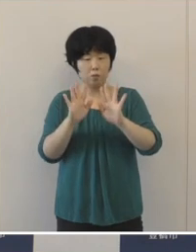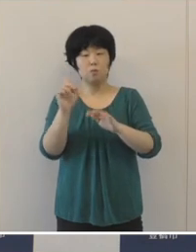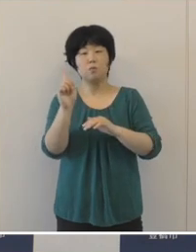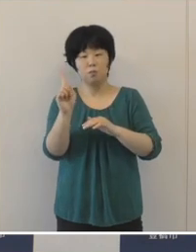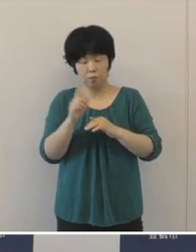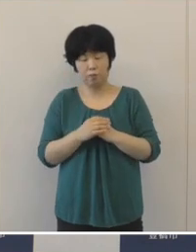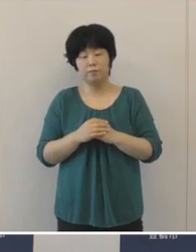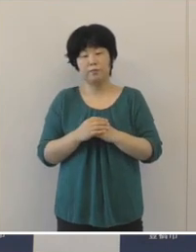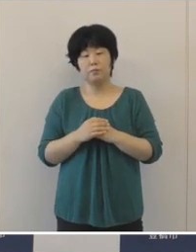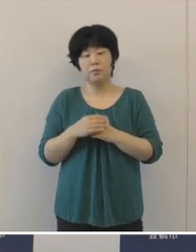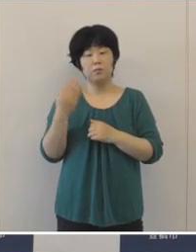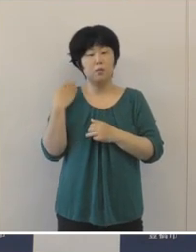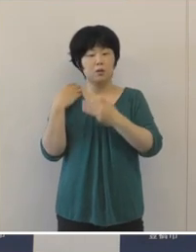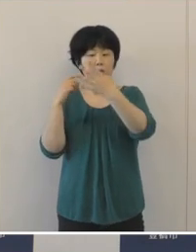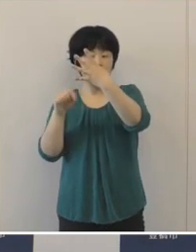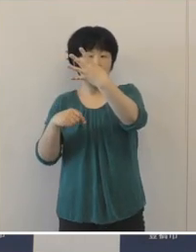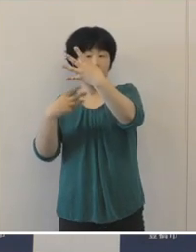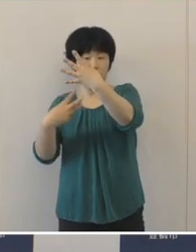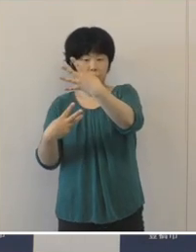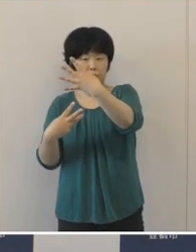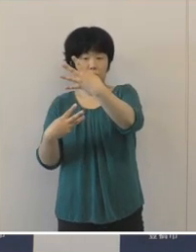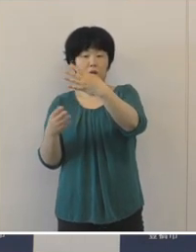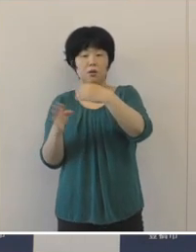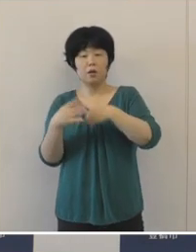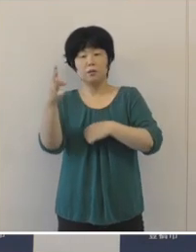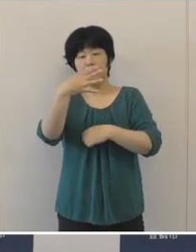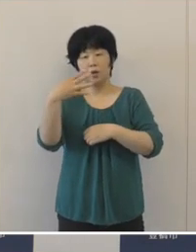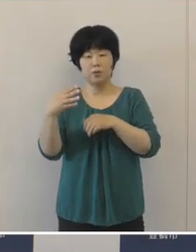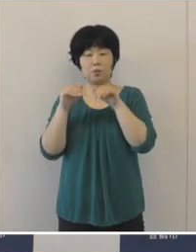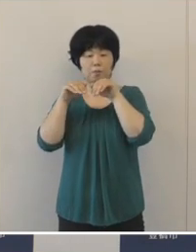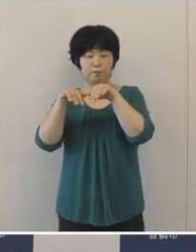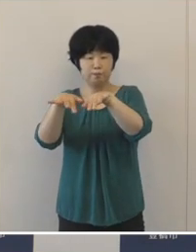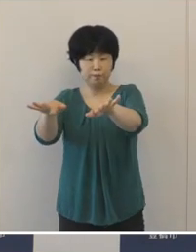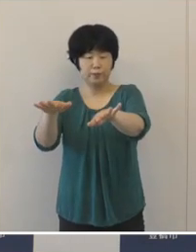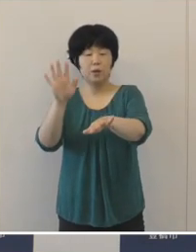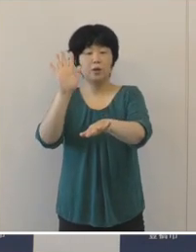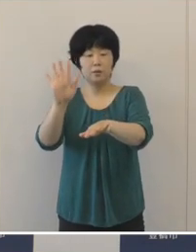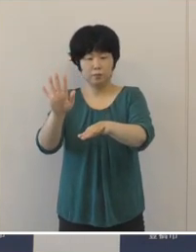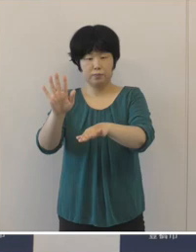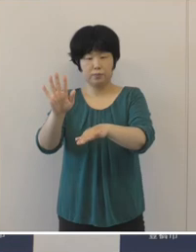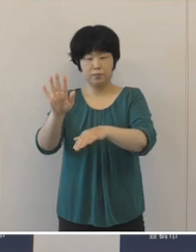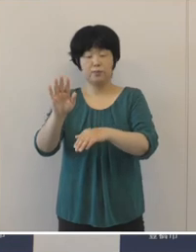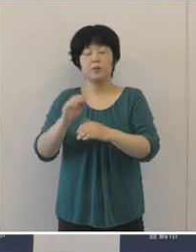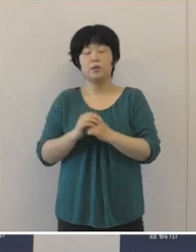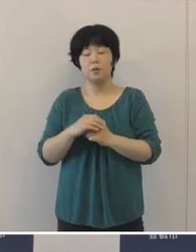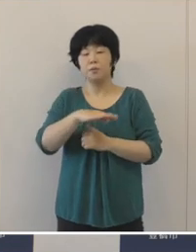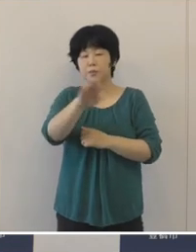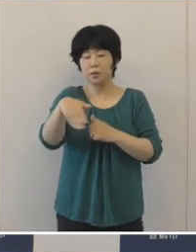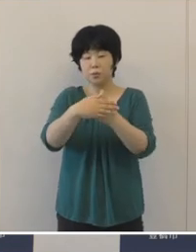4月3日から第4波が始まりまして 皆さんのご協力のおかげで